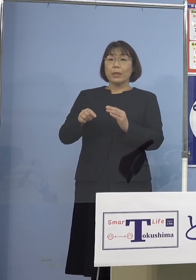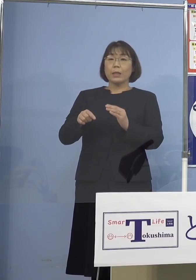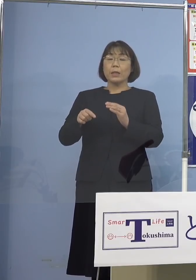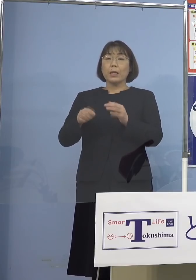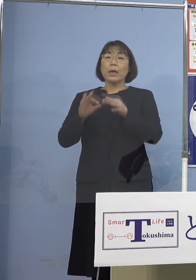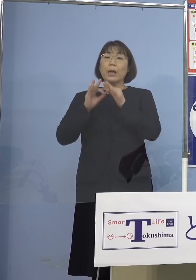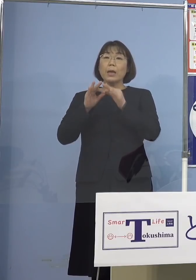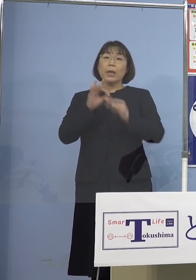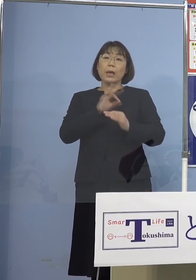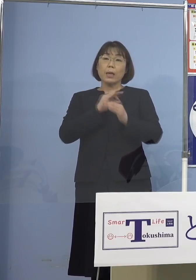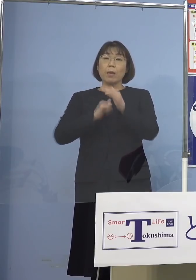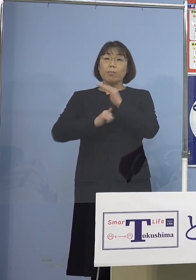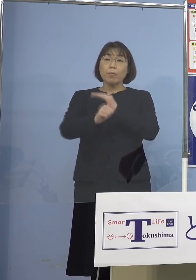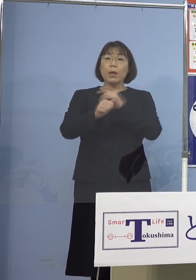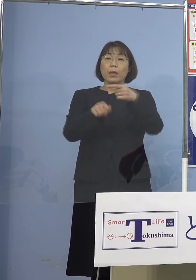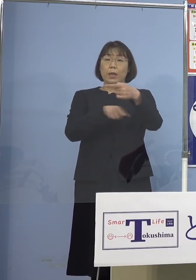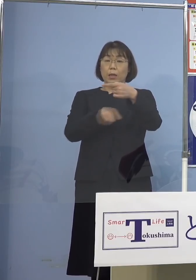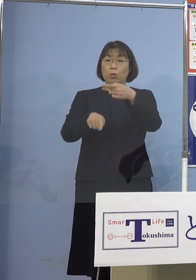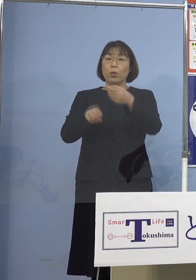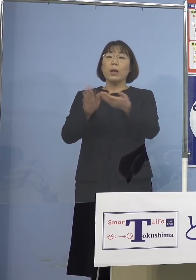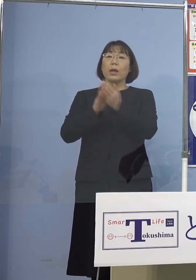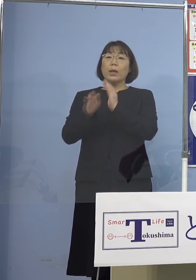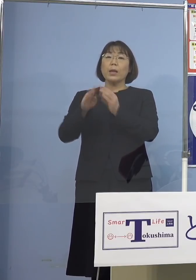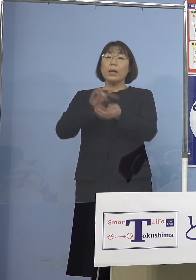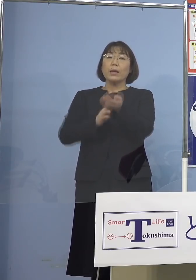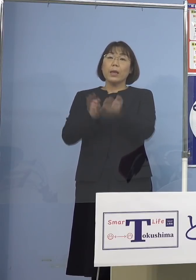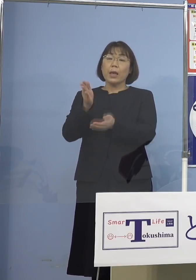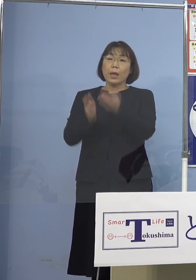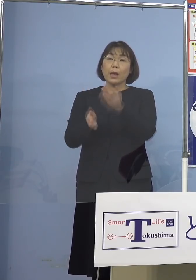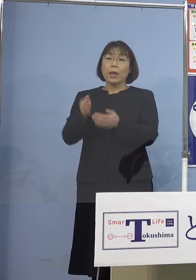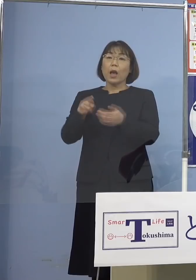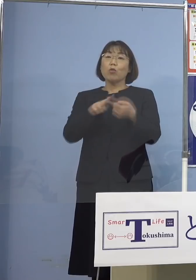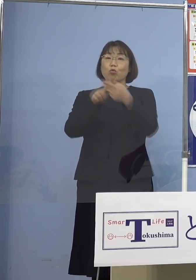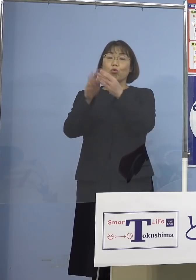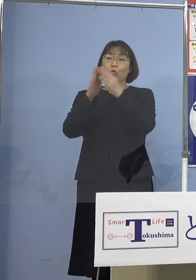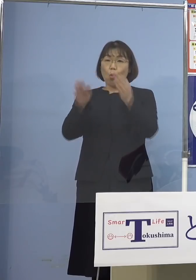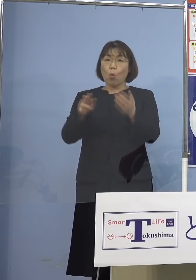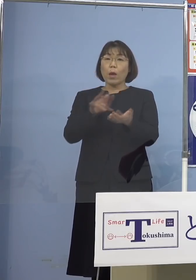県看護協会、県薬剤師会からも それぞれ1名